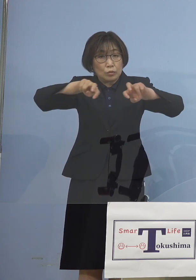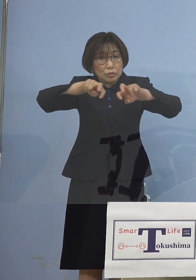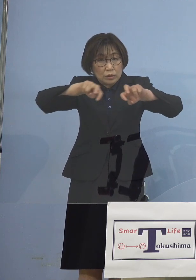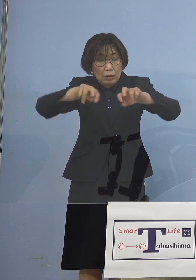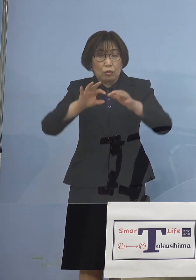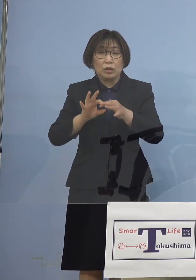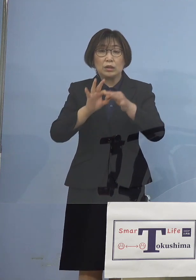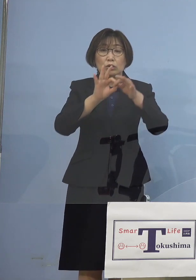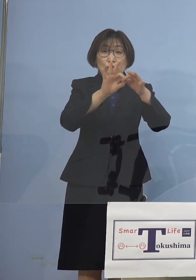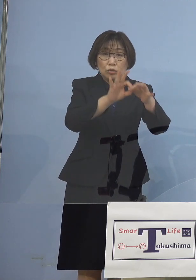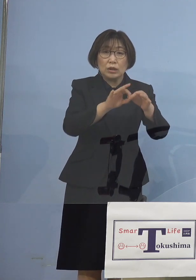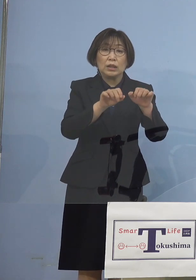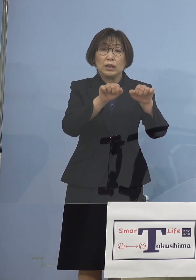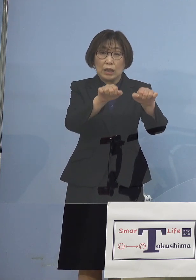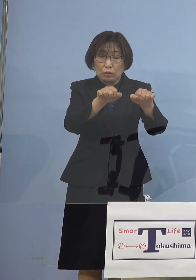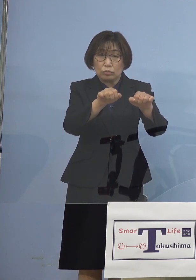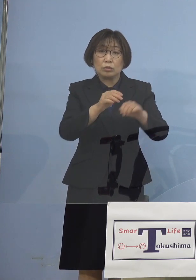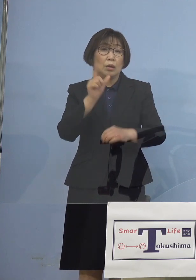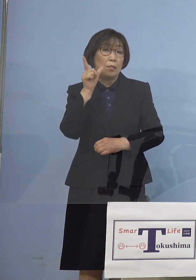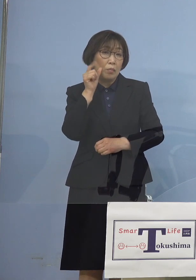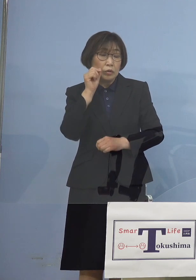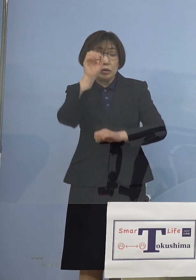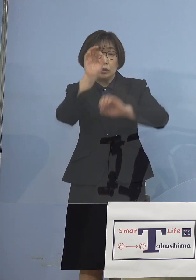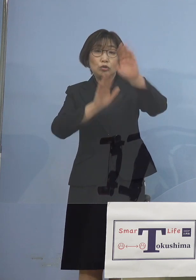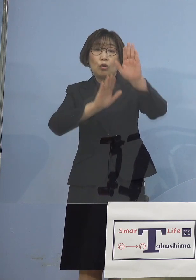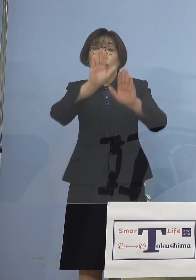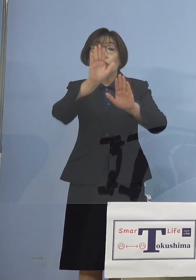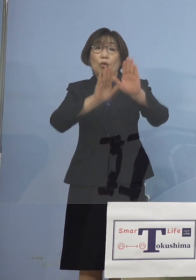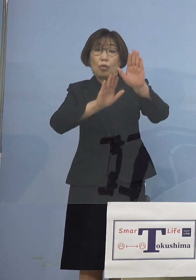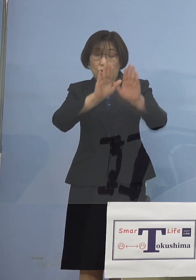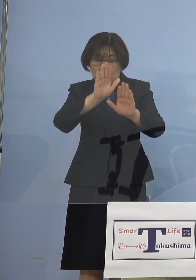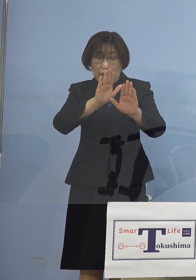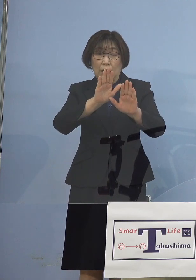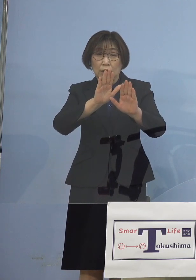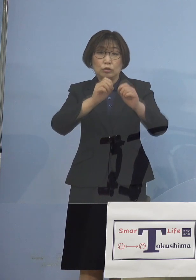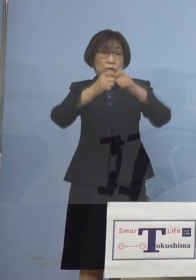そして状況が急変した場合には 迅速に対応する